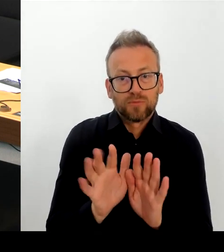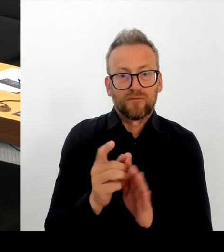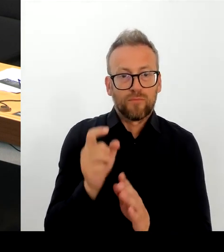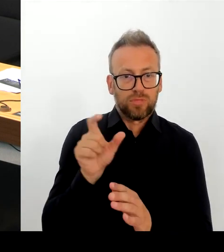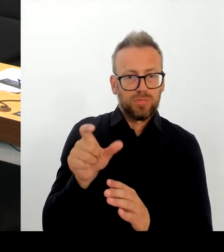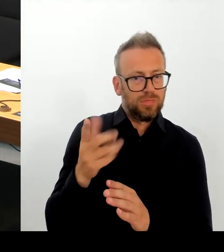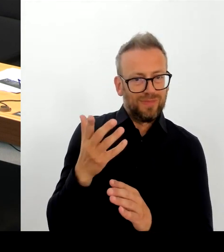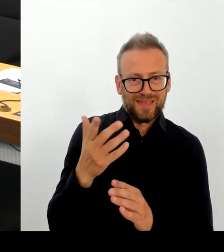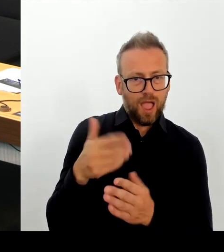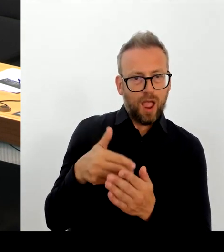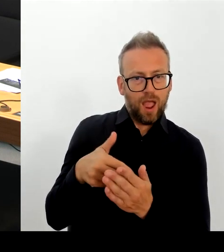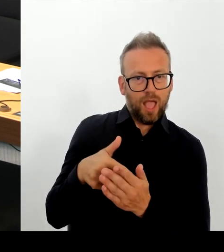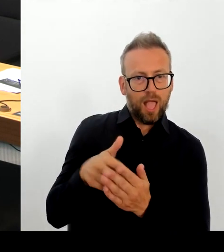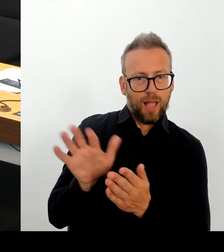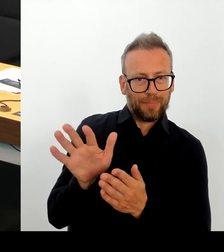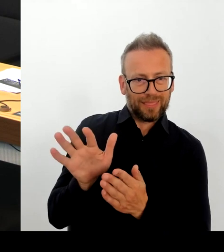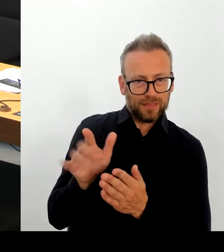ist eine Seenotrettung.